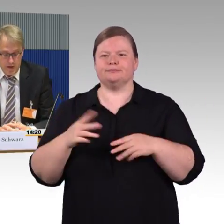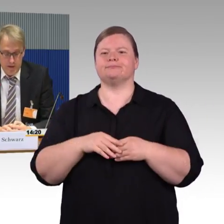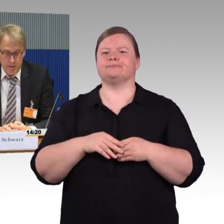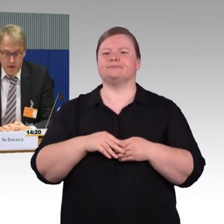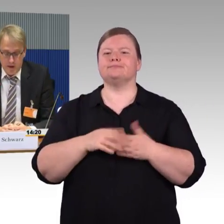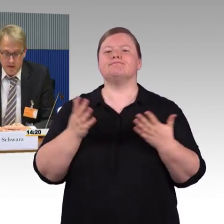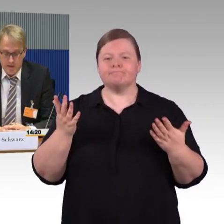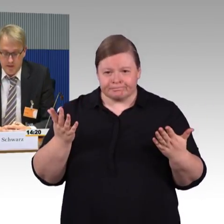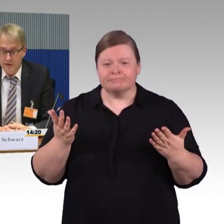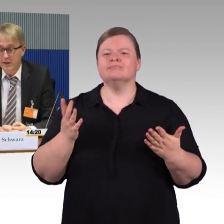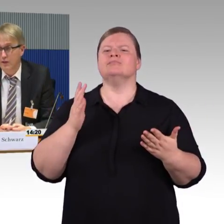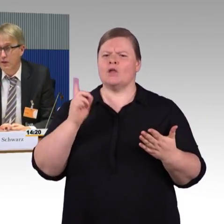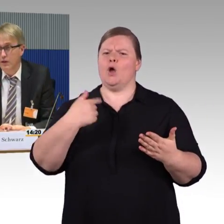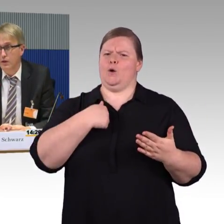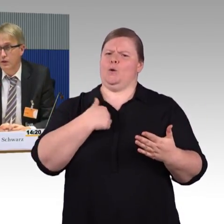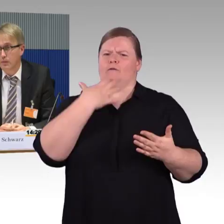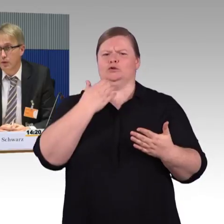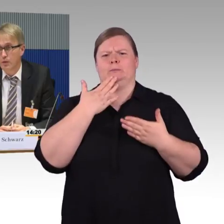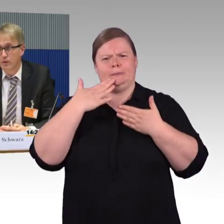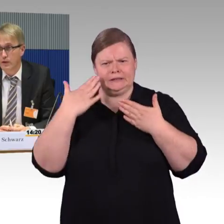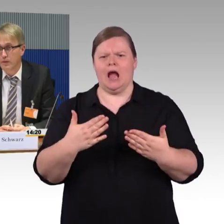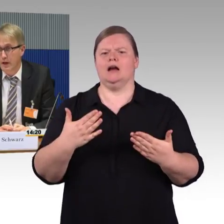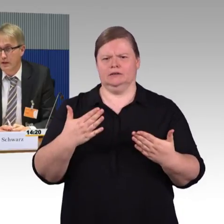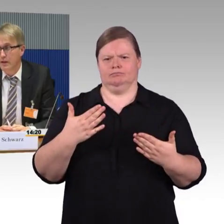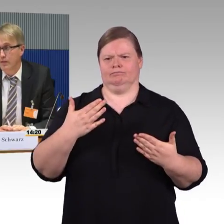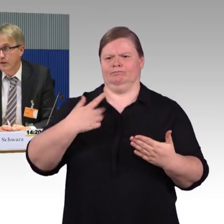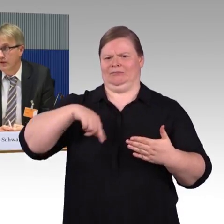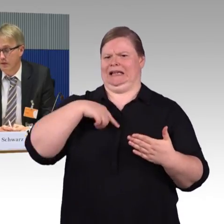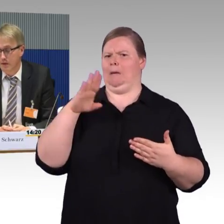Das sehen wir und bekommen wir im Alltag mit,